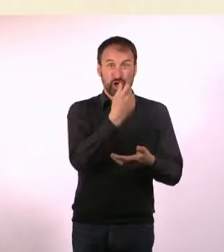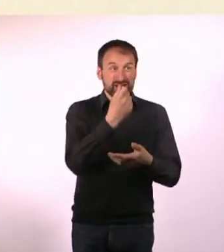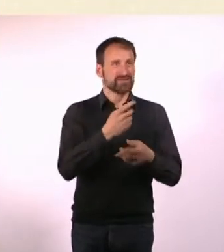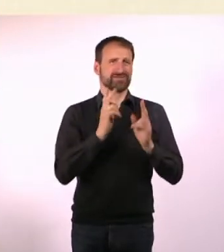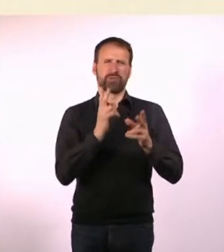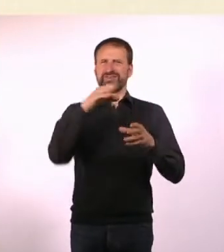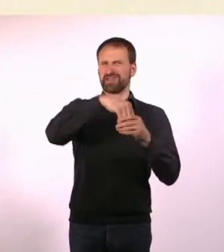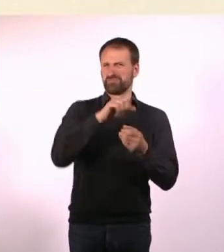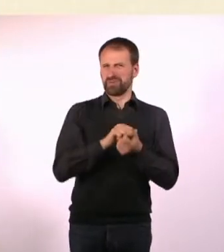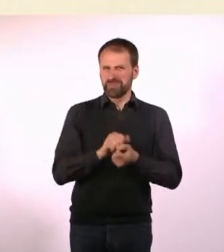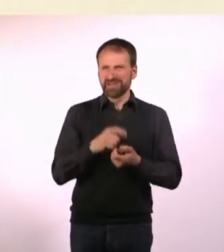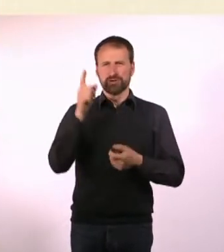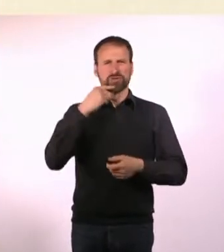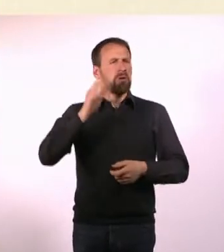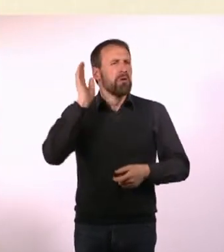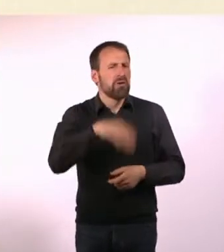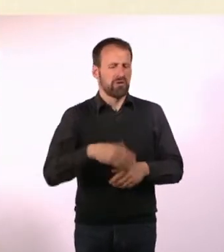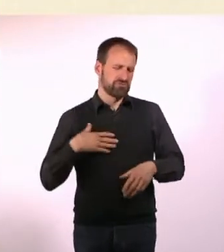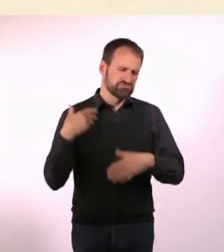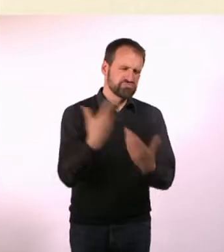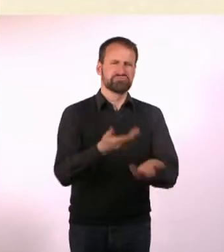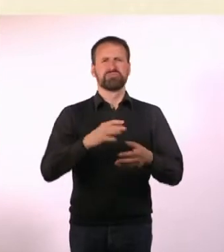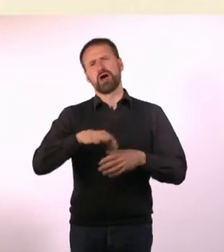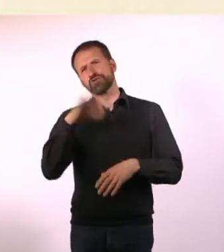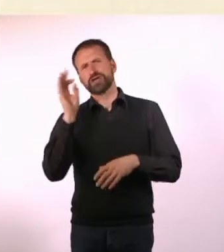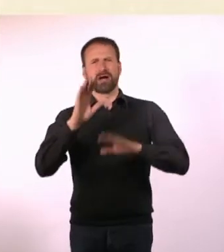Und so machten sie eine ganz große Ausnahme und dann sammelst Du halt weniger.